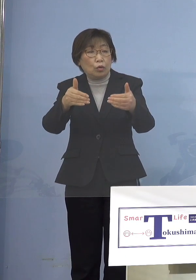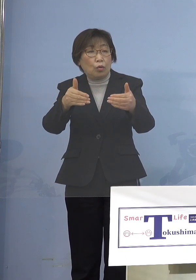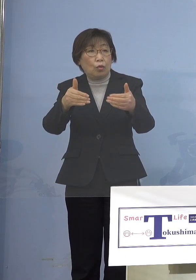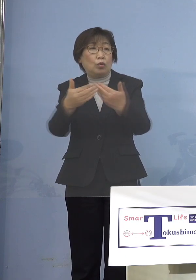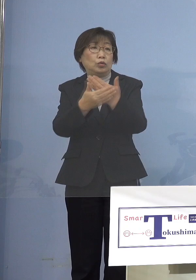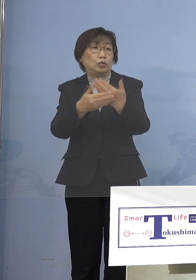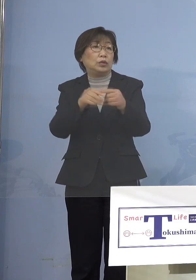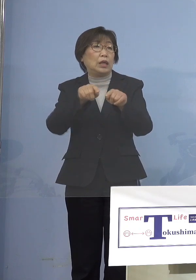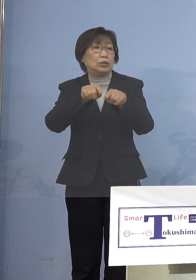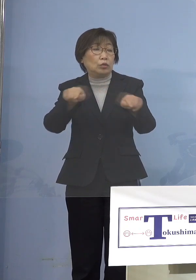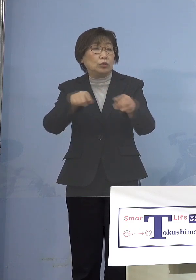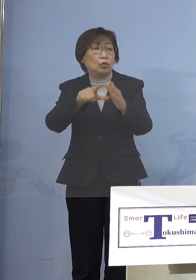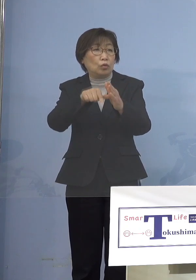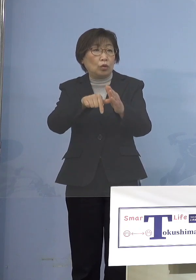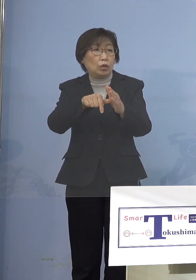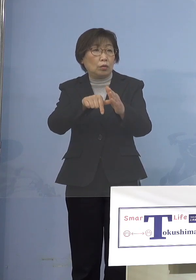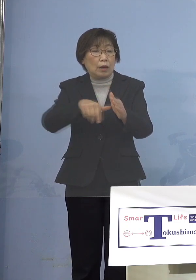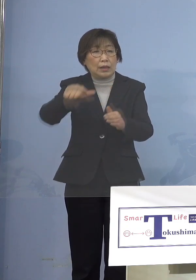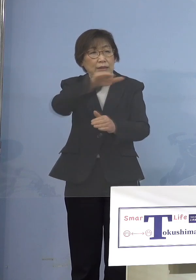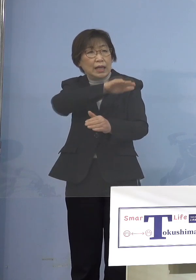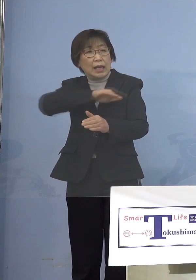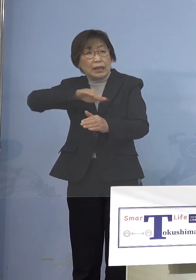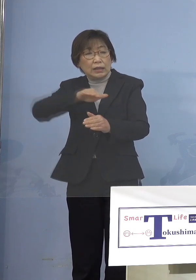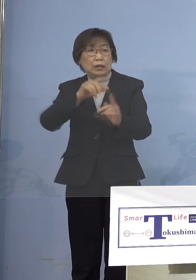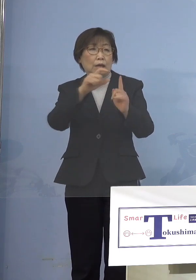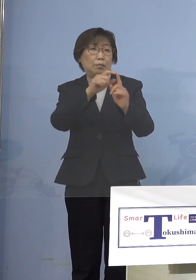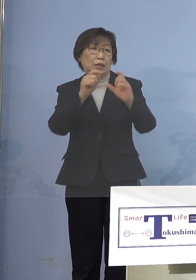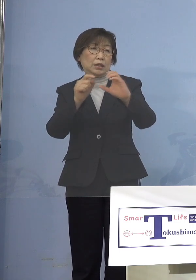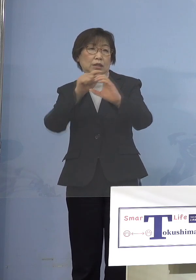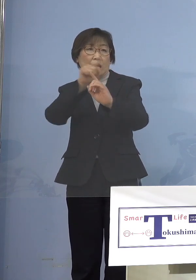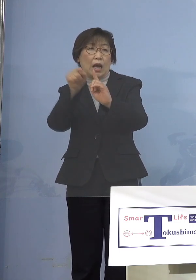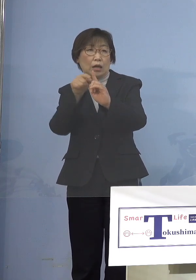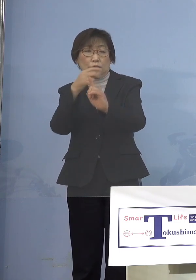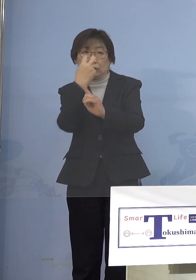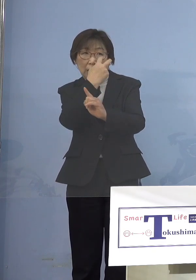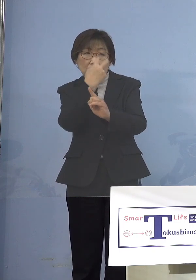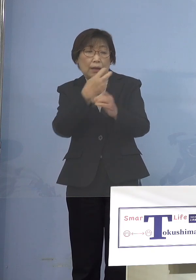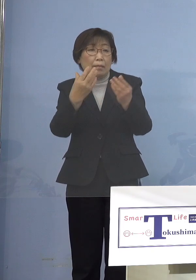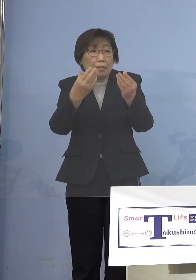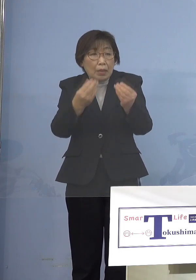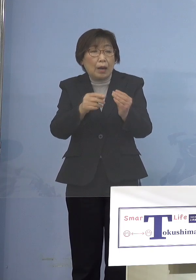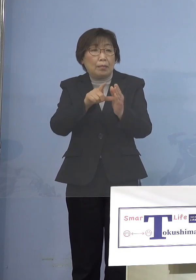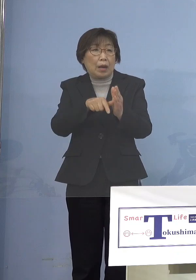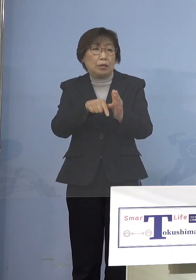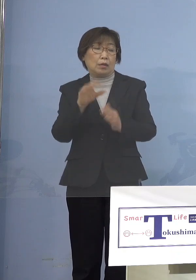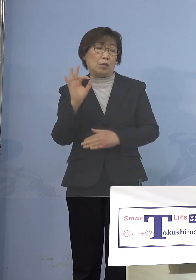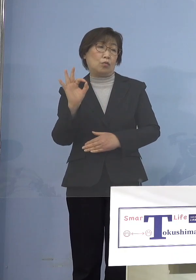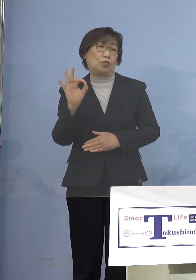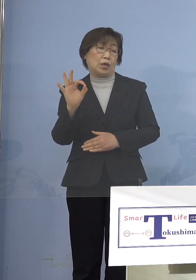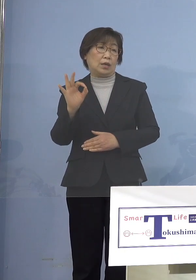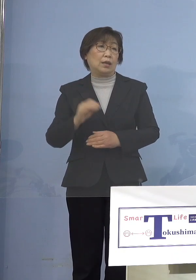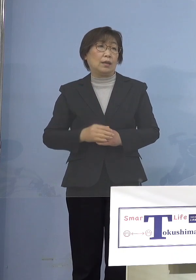全員に検査をした場合 それはOKということ ボランティアをどうするかとか またこれは別途あるんですけれどね